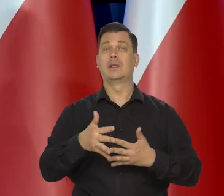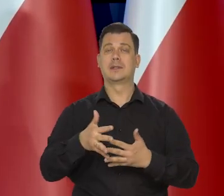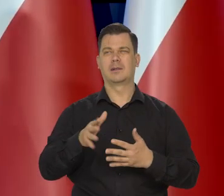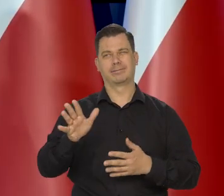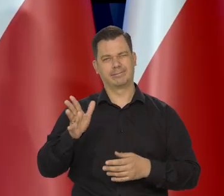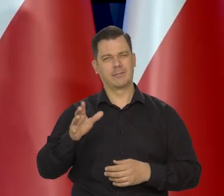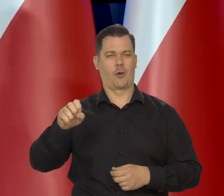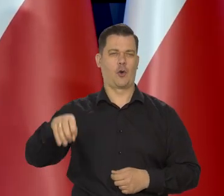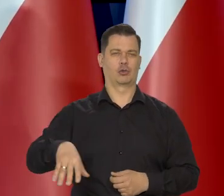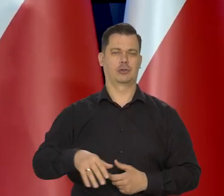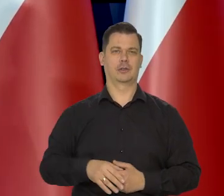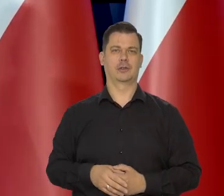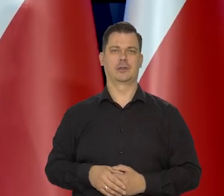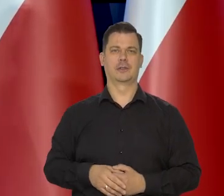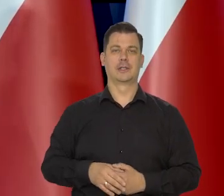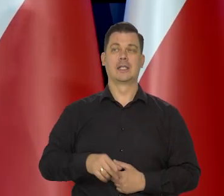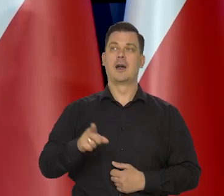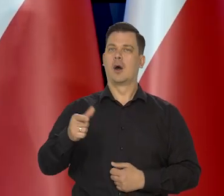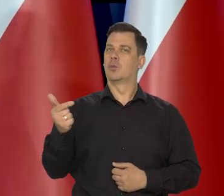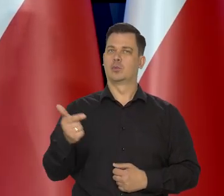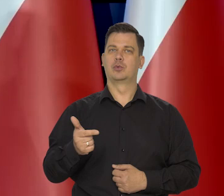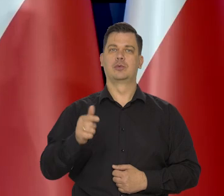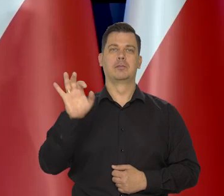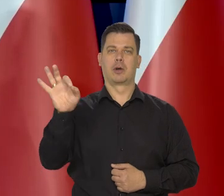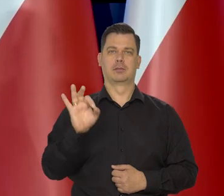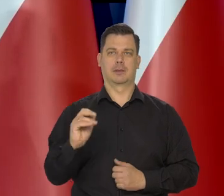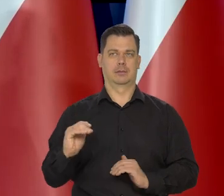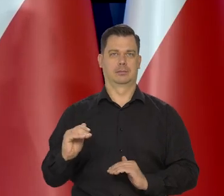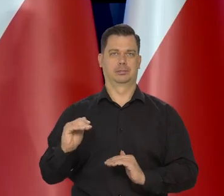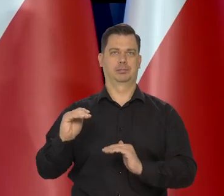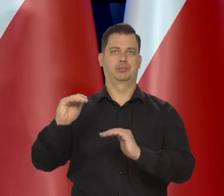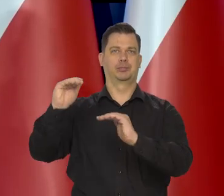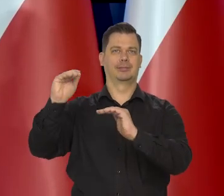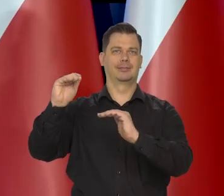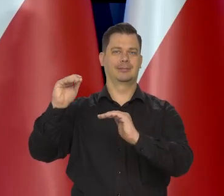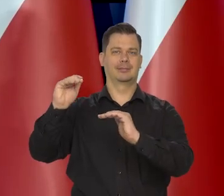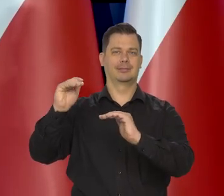Oni nadal muszą podnosić stopy, bo dopiero co zaczęli je podnosić,